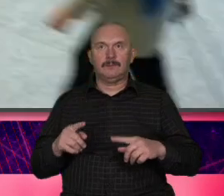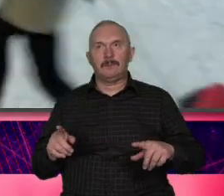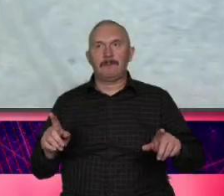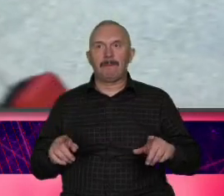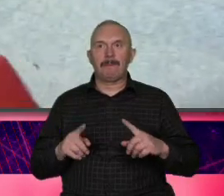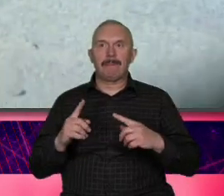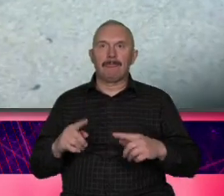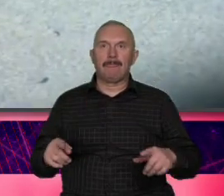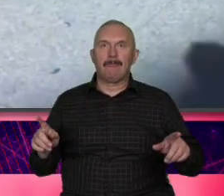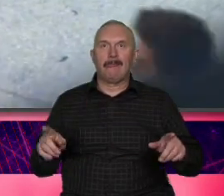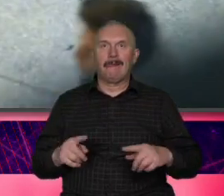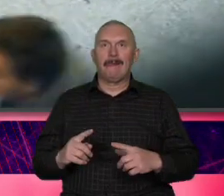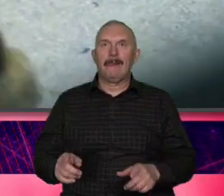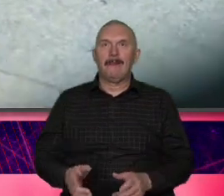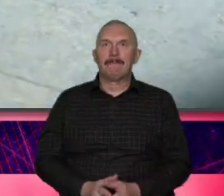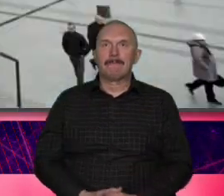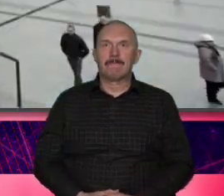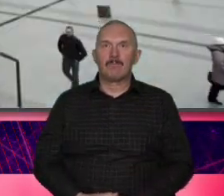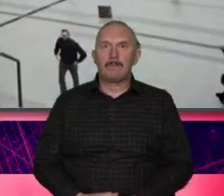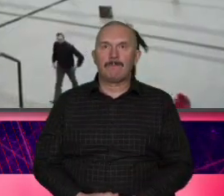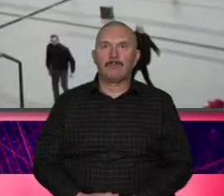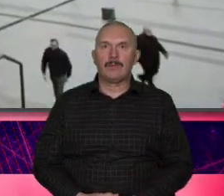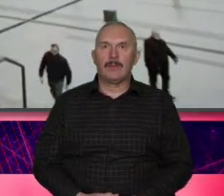Wschodnia